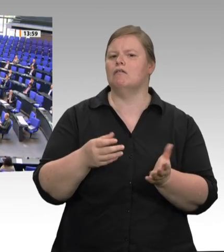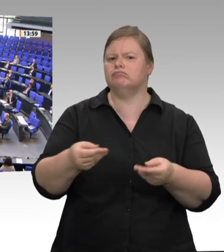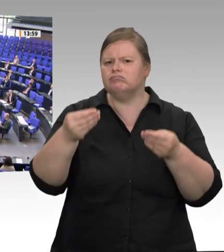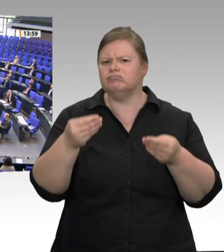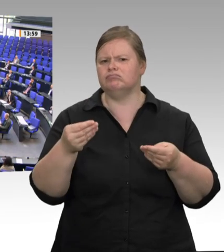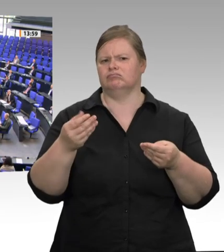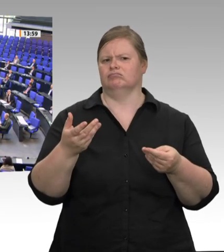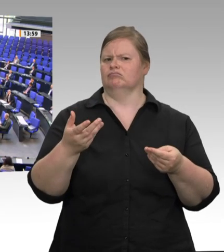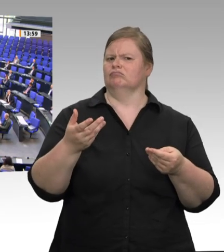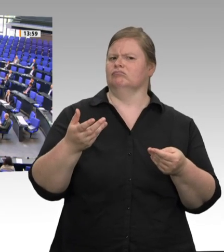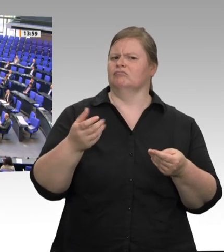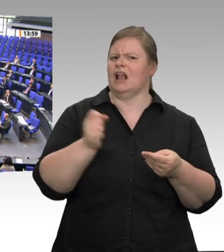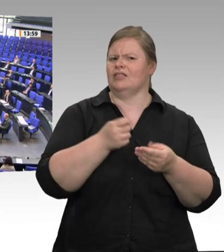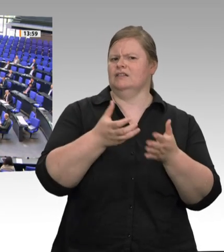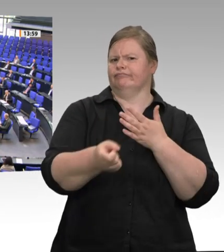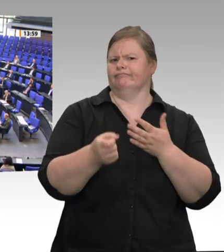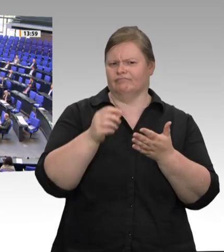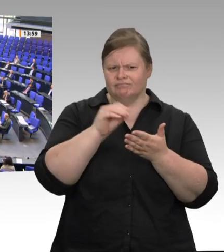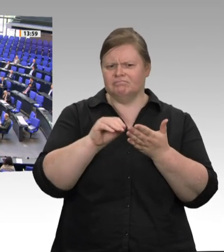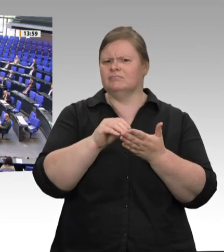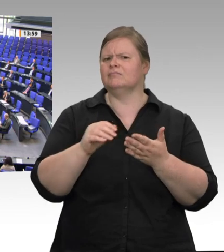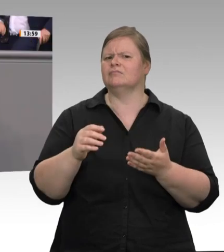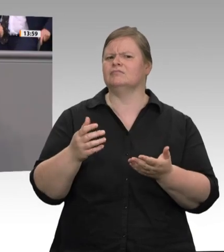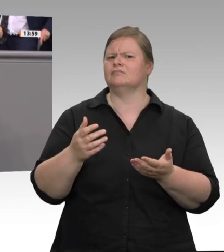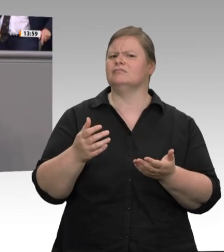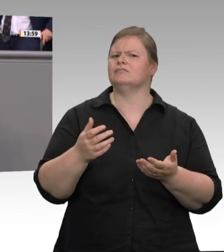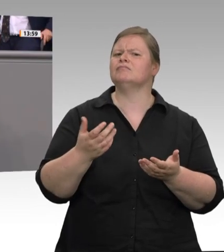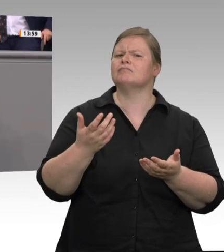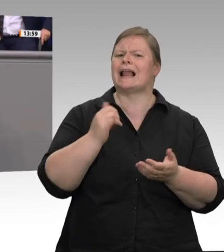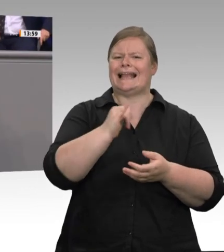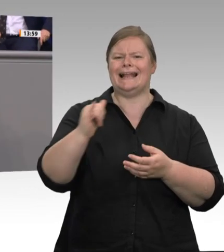Natürlich brauchen wir auch höhere Geldbußen. Was jedoch weiterhin fehlt, ist eine